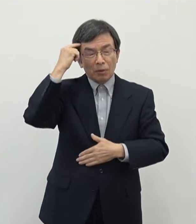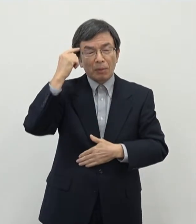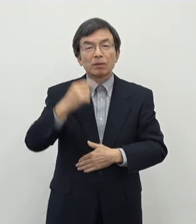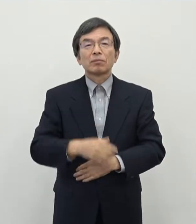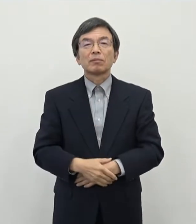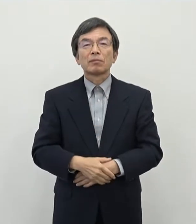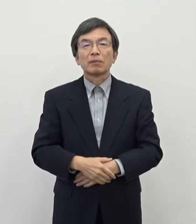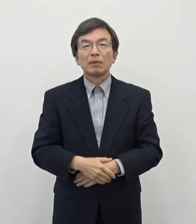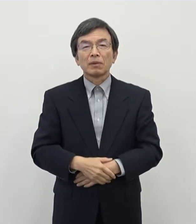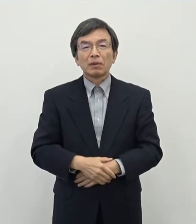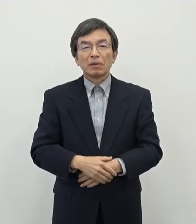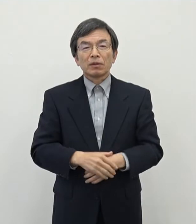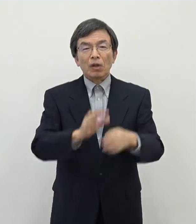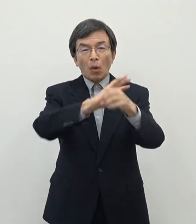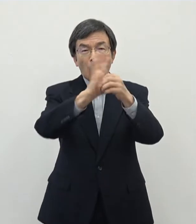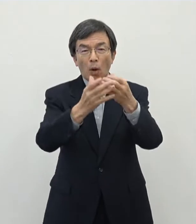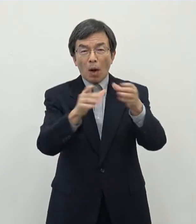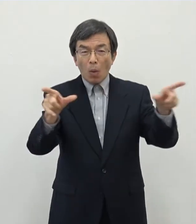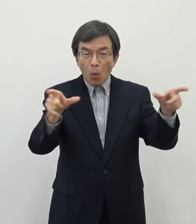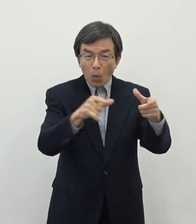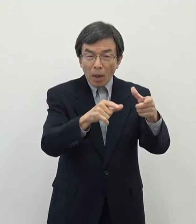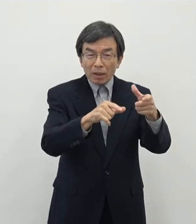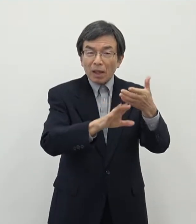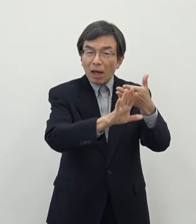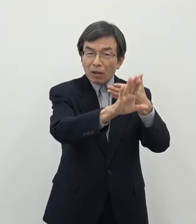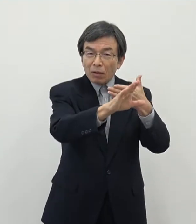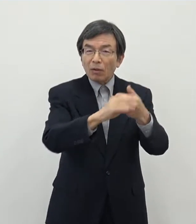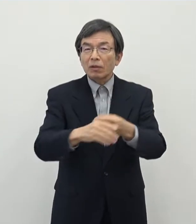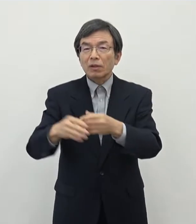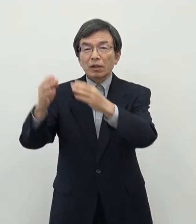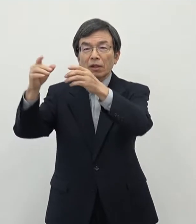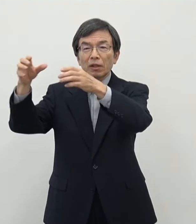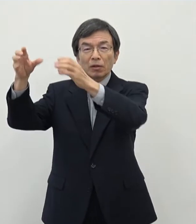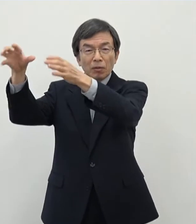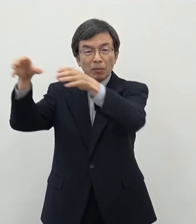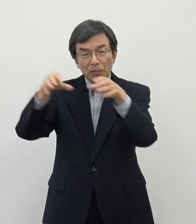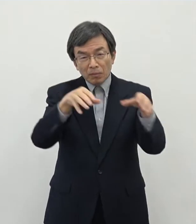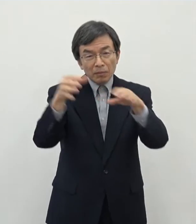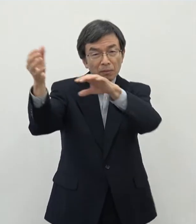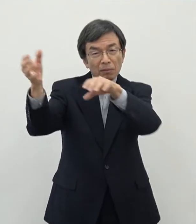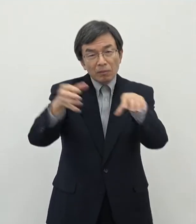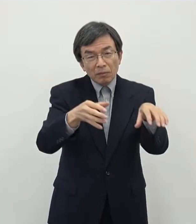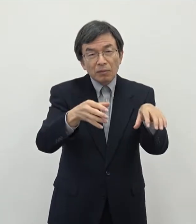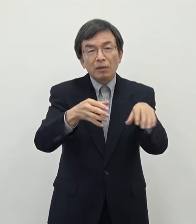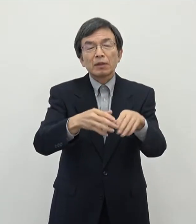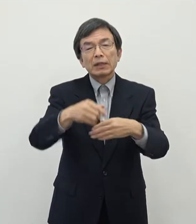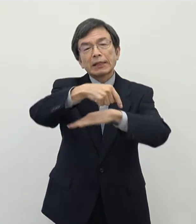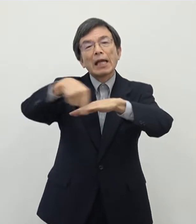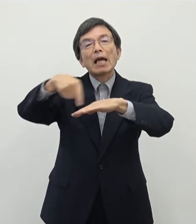アフターコロナの時代に地方に拠点を部分的に移していただくということを 促していくための政策でございます